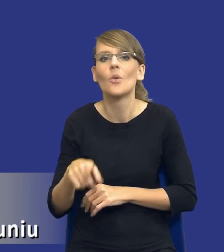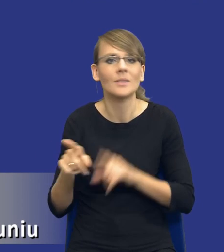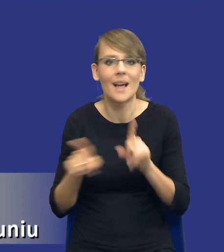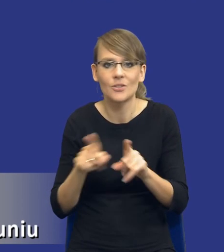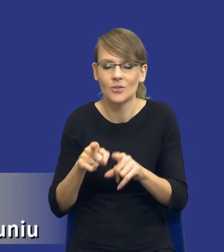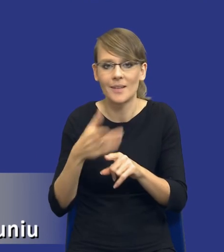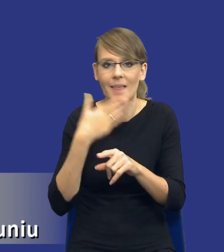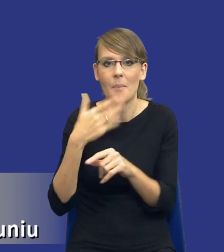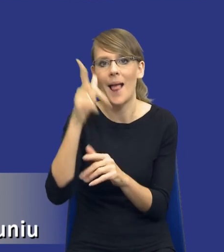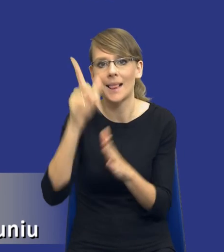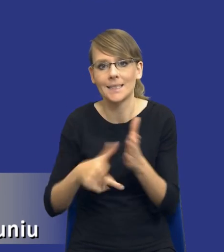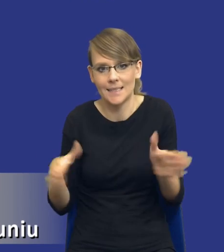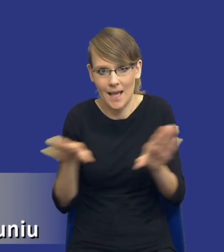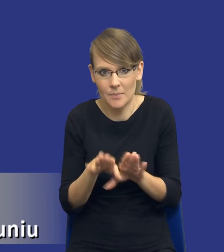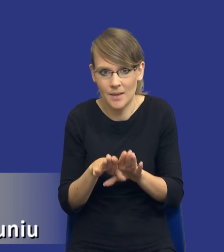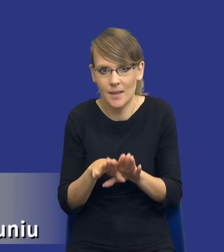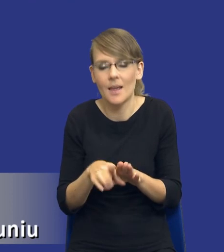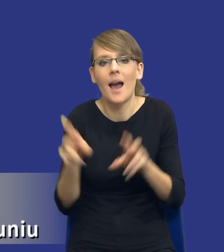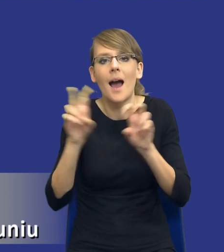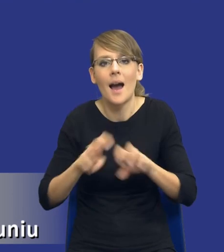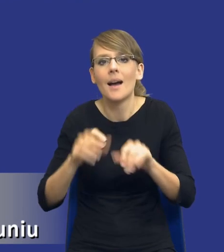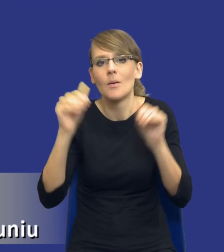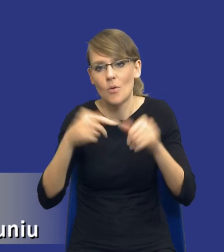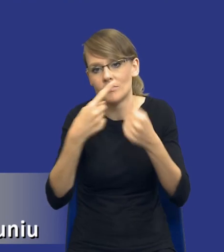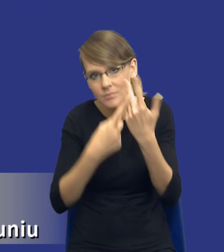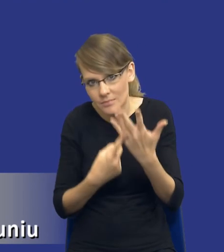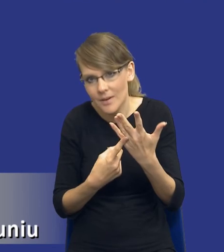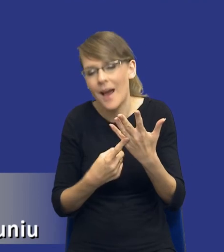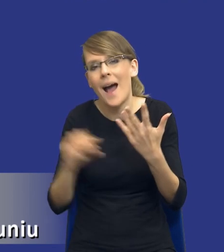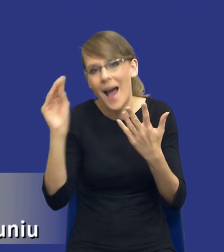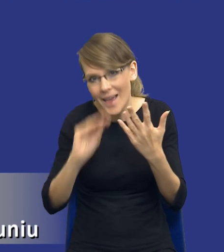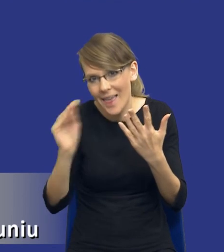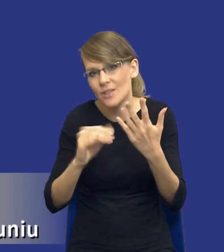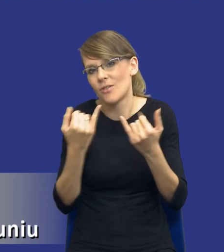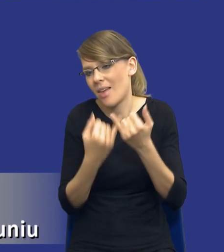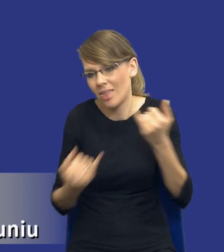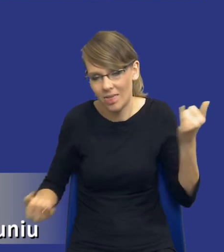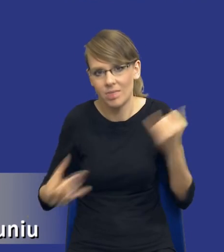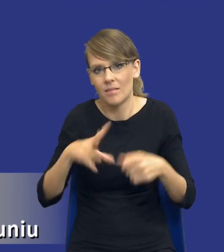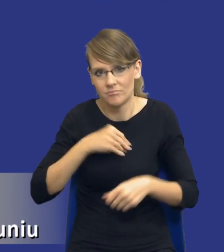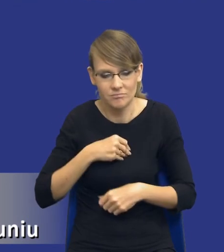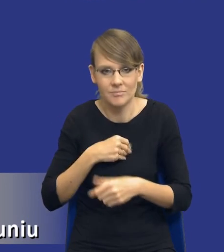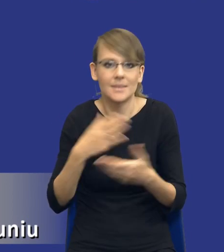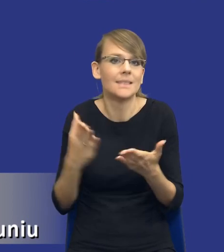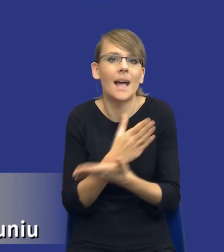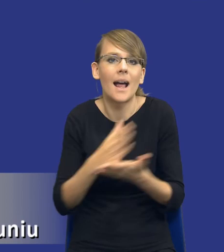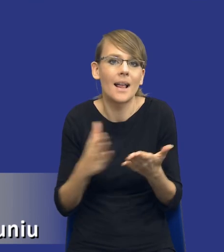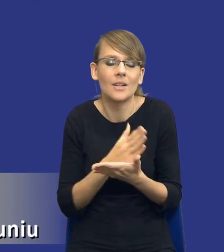Oznacza to, że analiza może przewidywać również czy obejmować jakieś inne elementy w zależności od tego, jaka będzie struktura